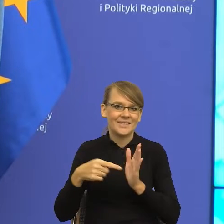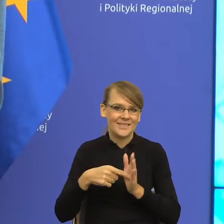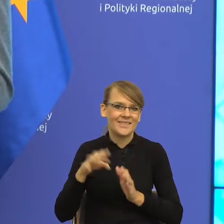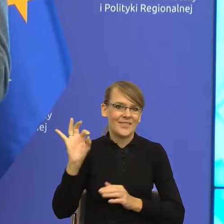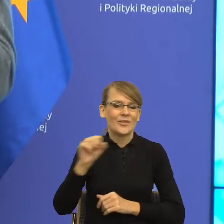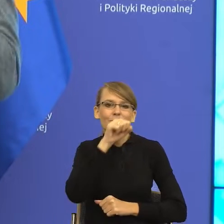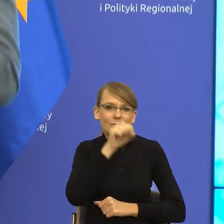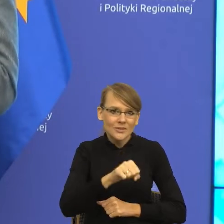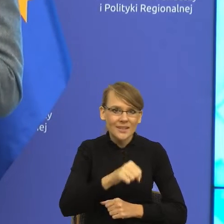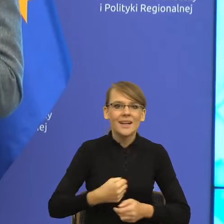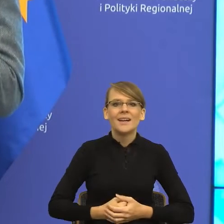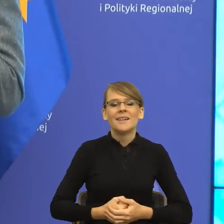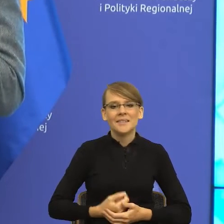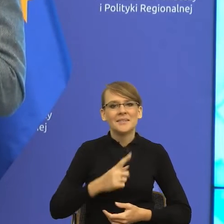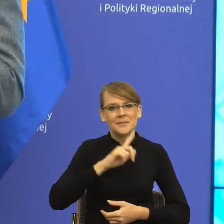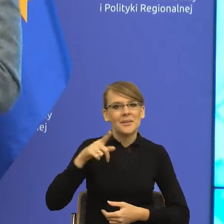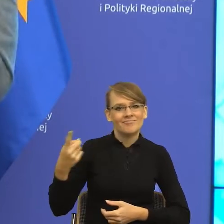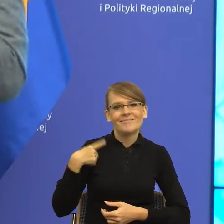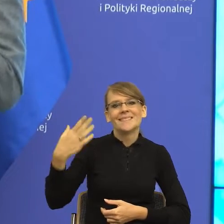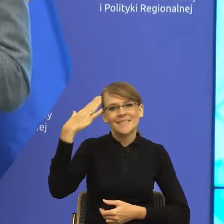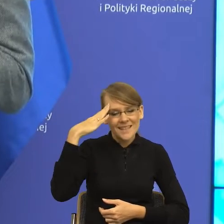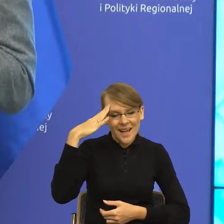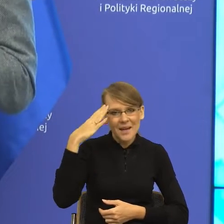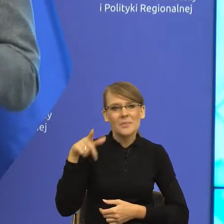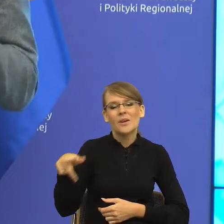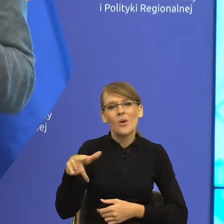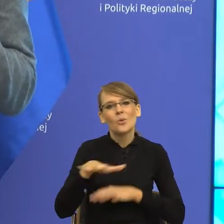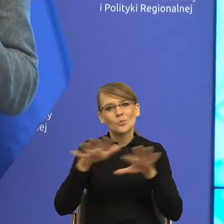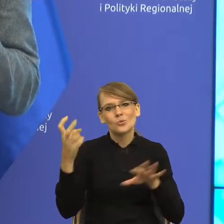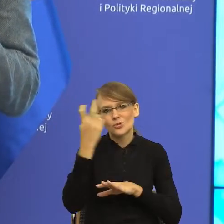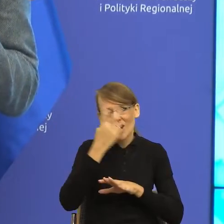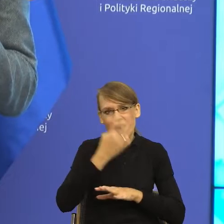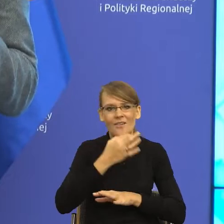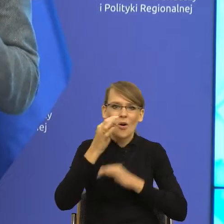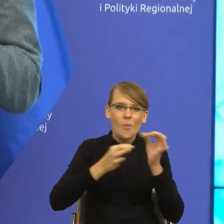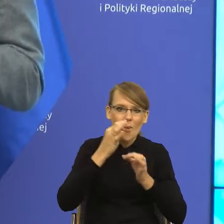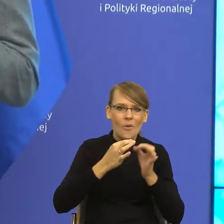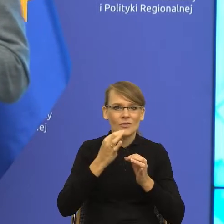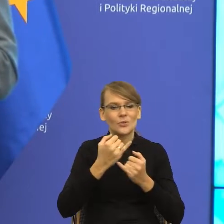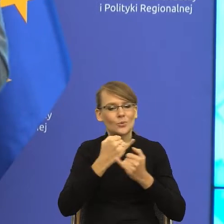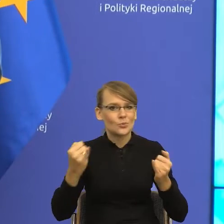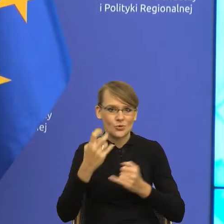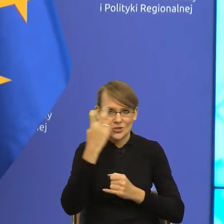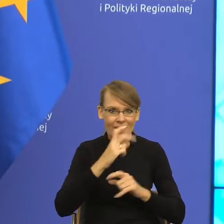więc potwierdzam Państwu po wielu, wielu fantastycznych i przeciekawych rozmowach z Panią doktor, że przed nami czas przeciekawy.